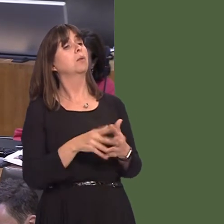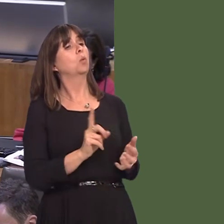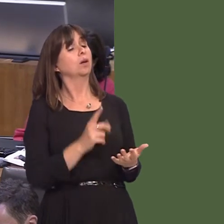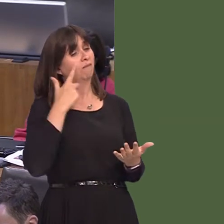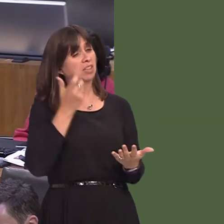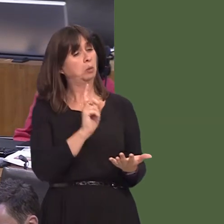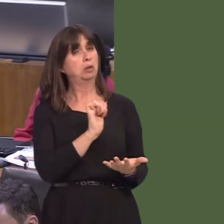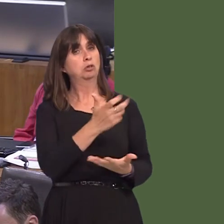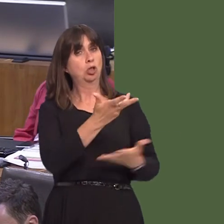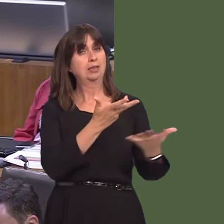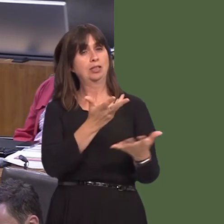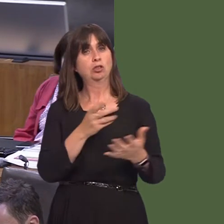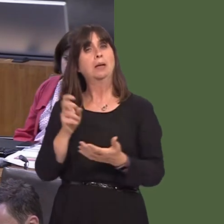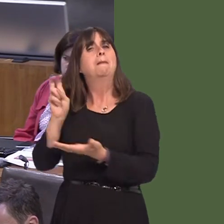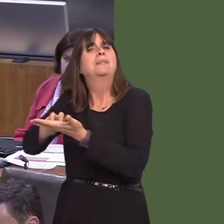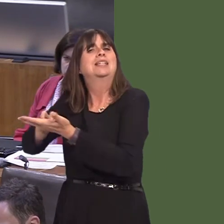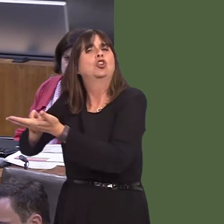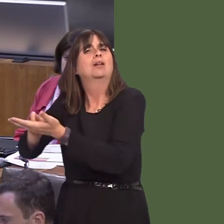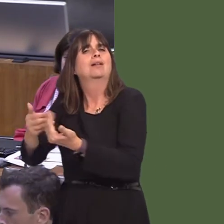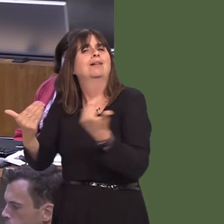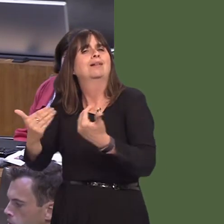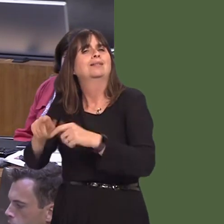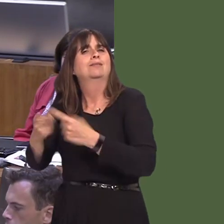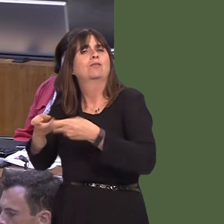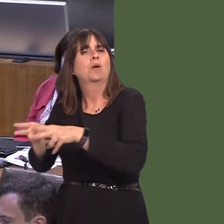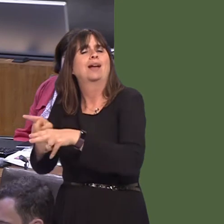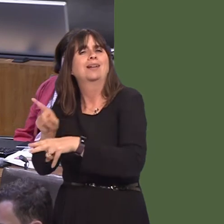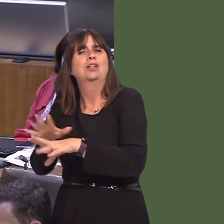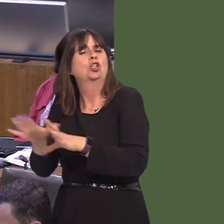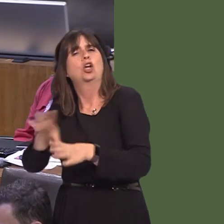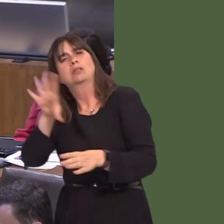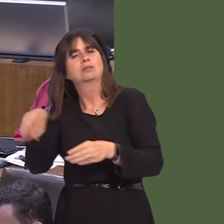So, the petition system is one thing, but it's not formally part, of course, of Government